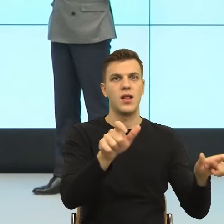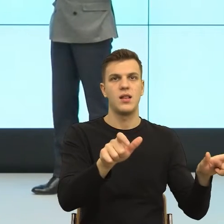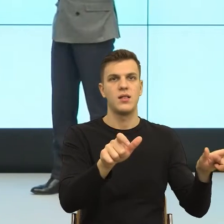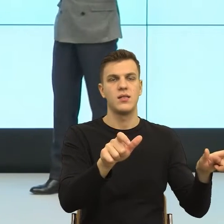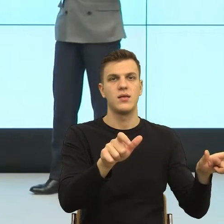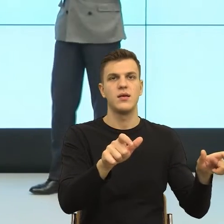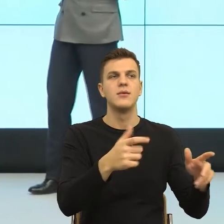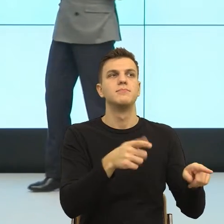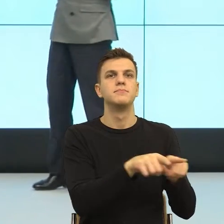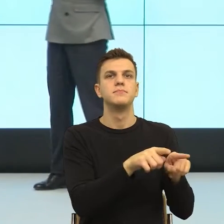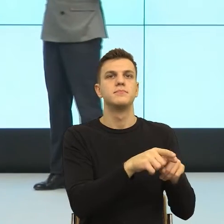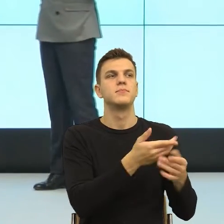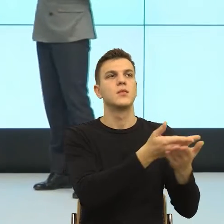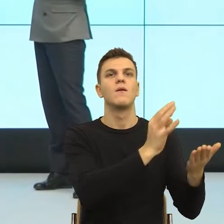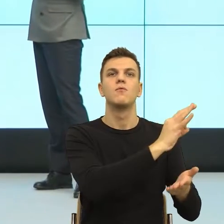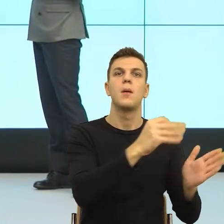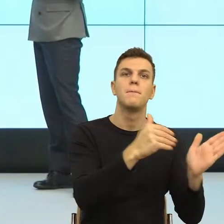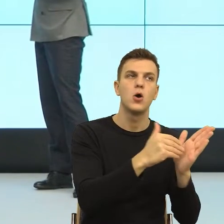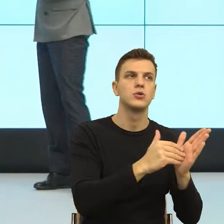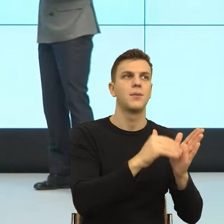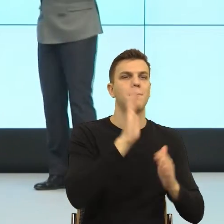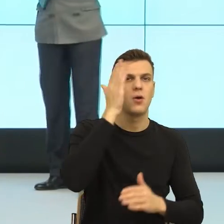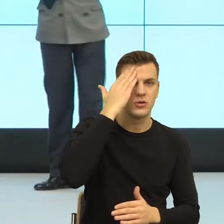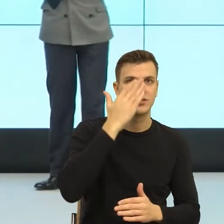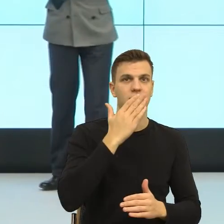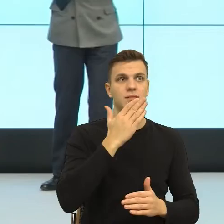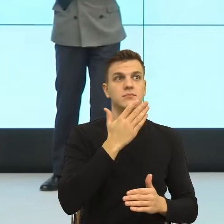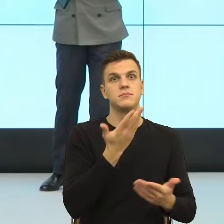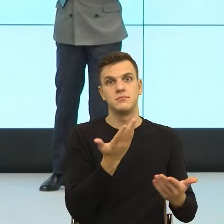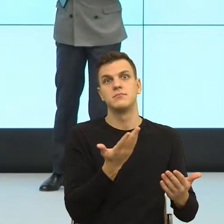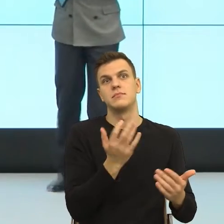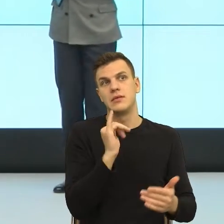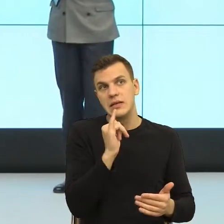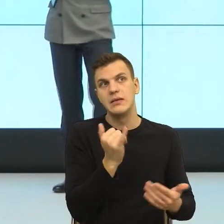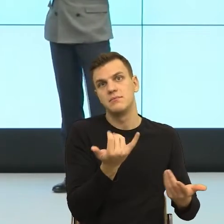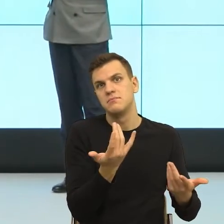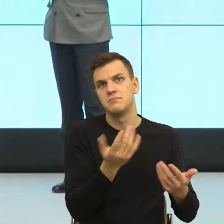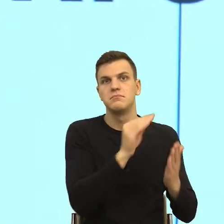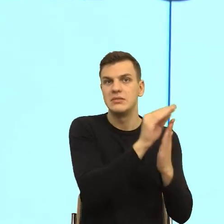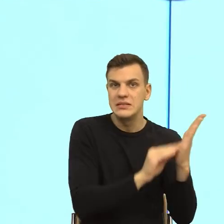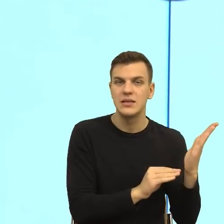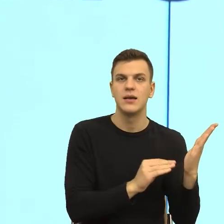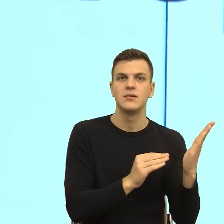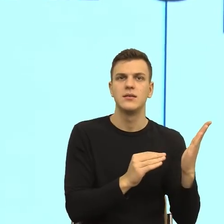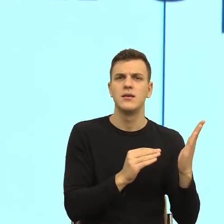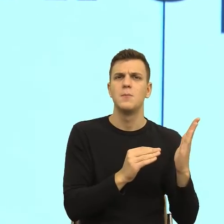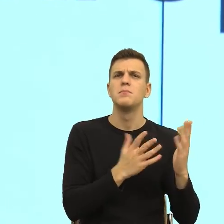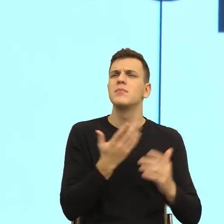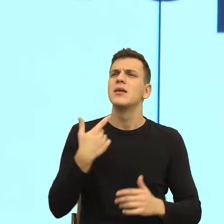te jego potrzeby i do nich się odnieść. Co zresztą, tak sobie słuchając tego wykładu pomyślałem, nie jest dalekie od praktyki,